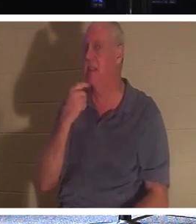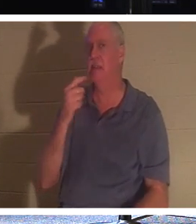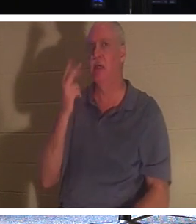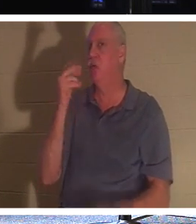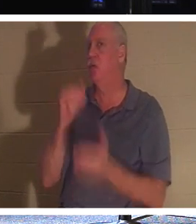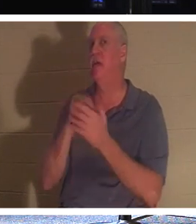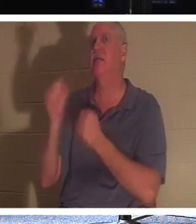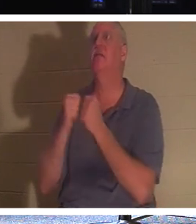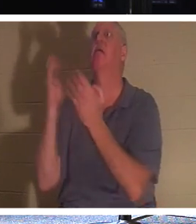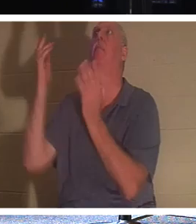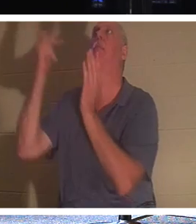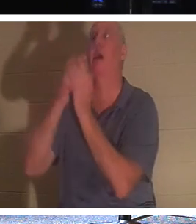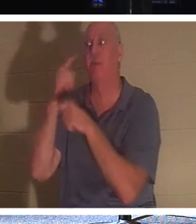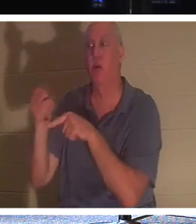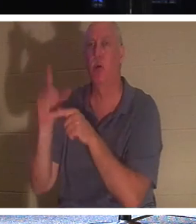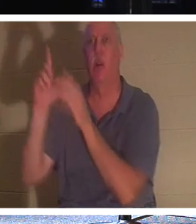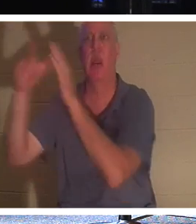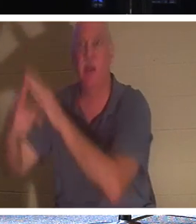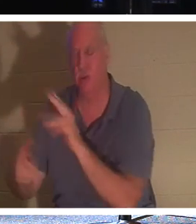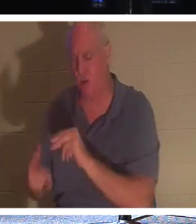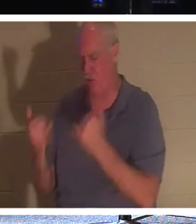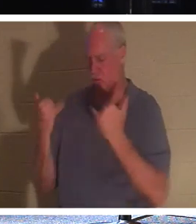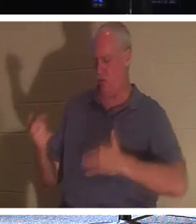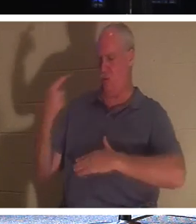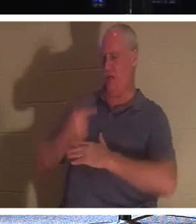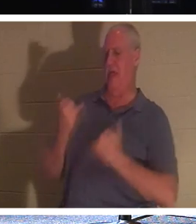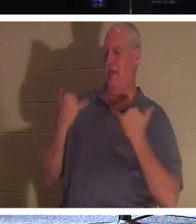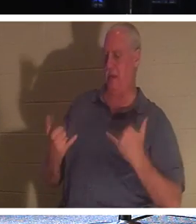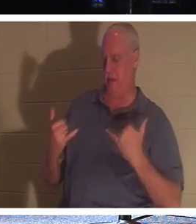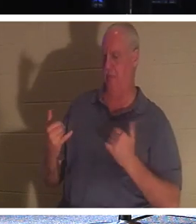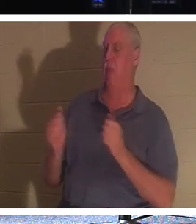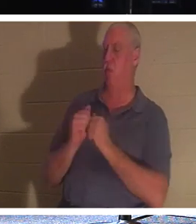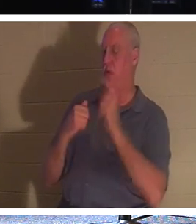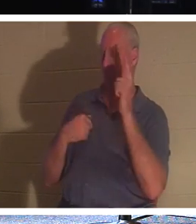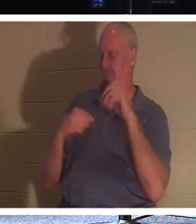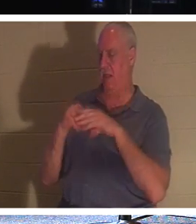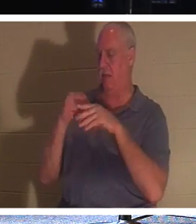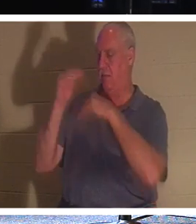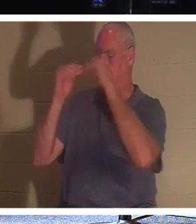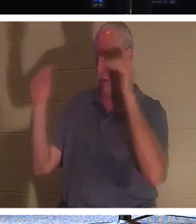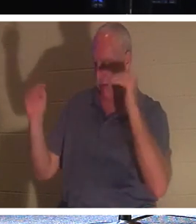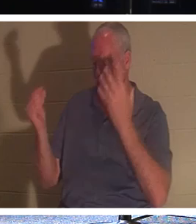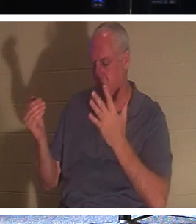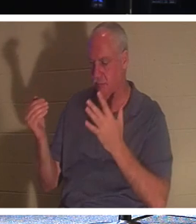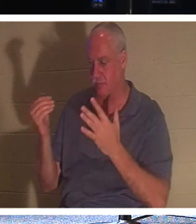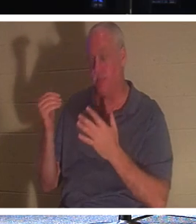, 아니, 그는 오늘 당신이 나와 함께 낙원에 있을 것이라고 말씀하십니다! 사랑하는